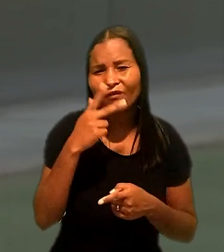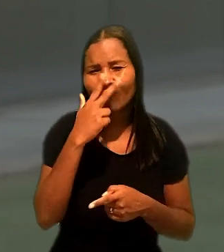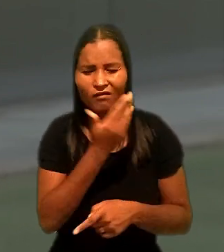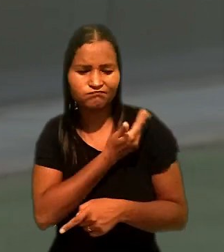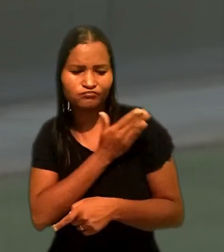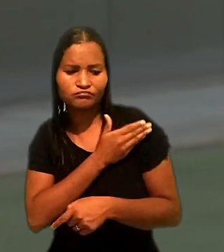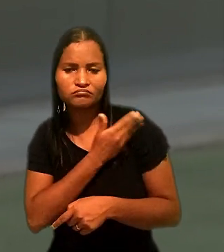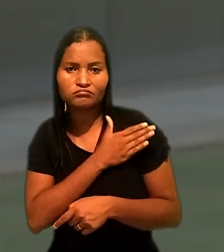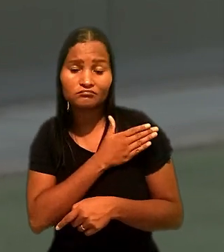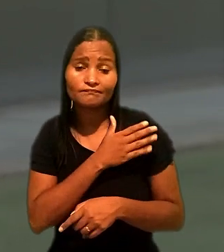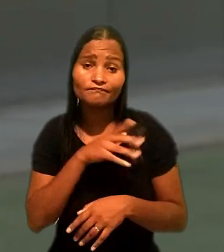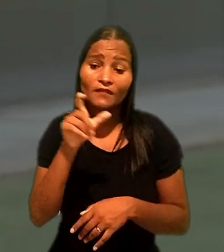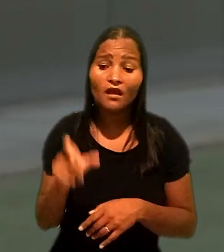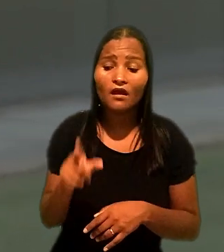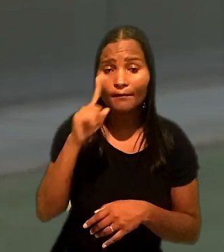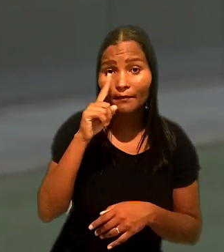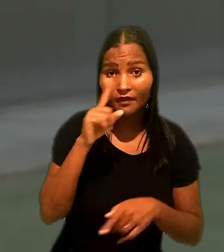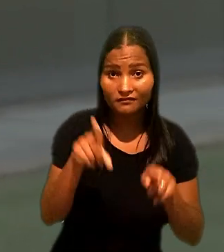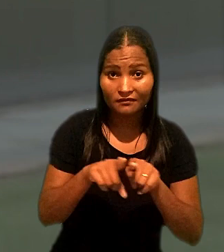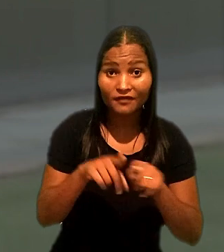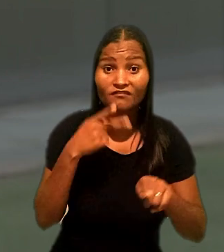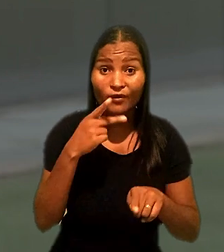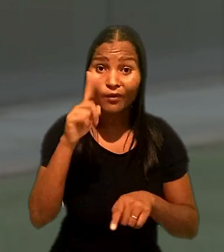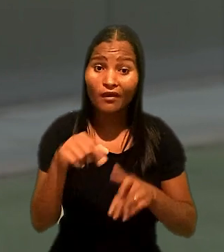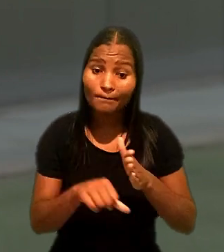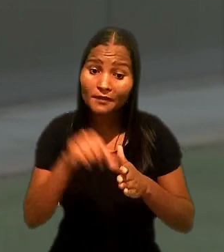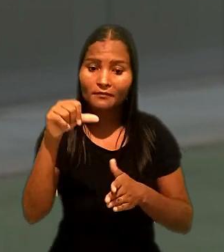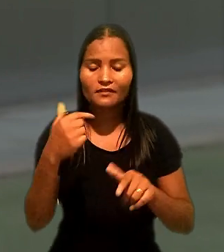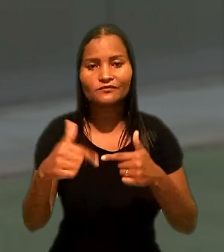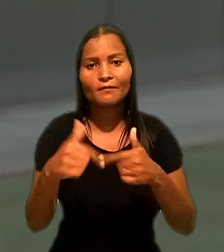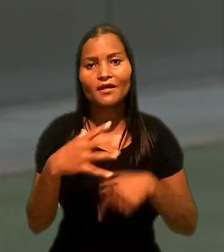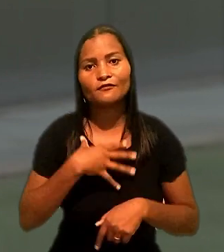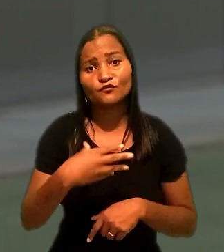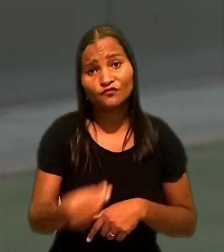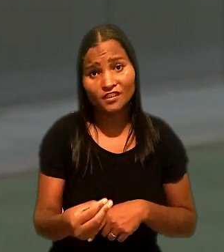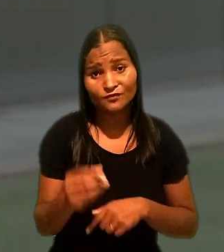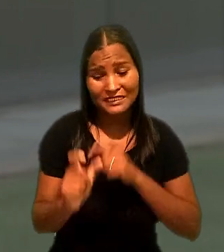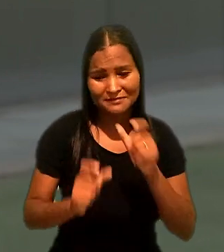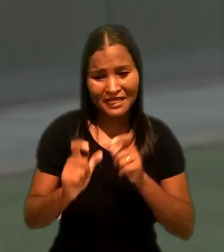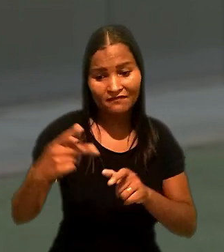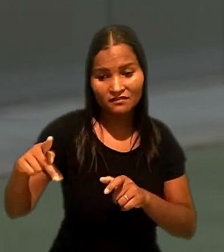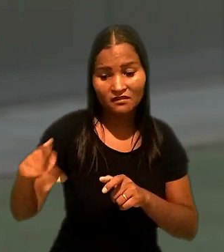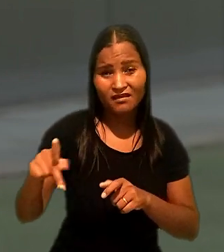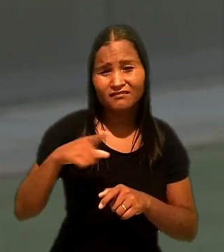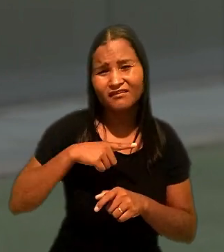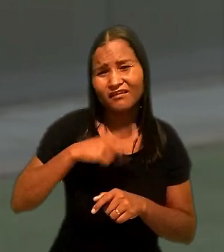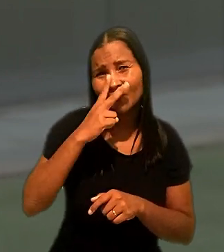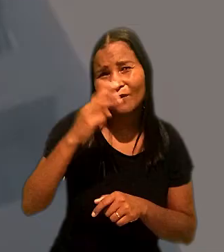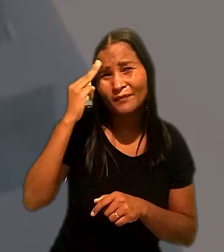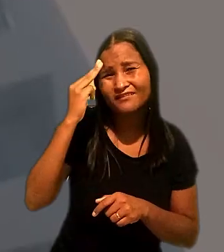Ainda segundo a mãe, era o primeiro emprego do filho que nas palavras dela possui "mentalidade de criança".